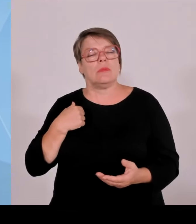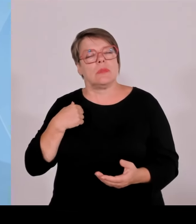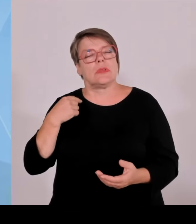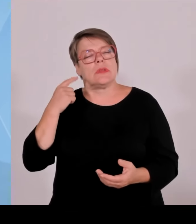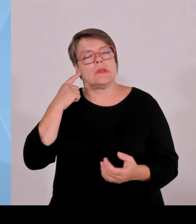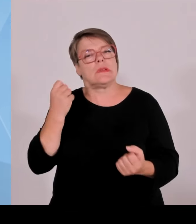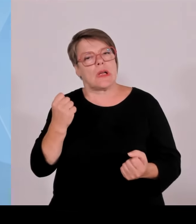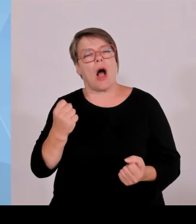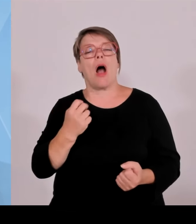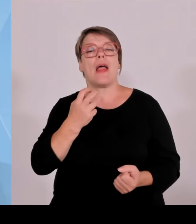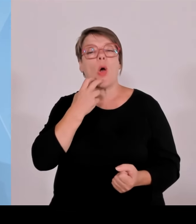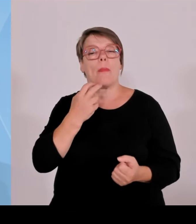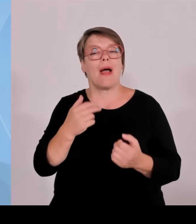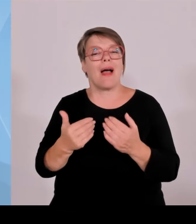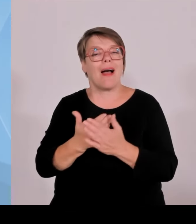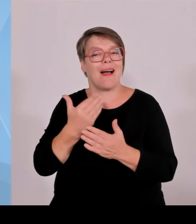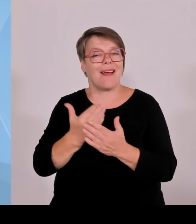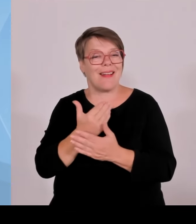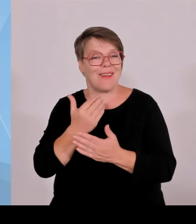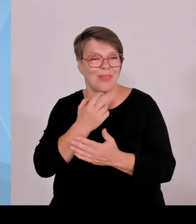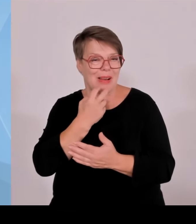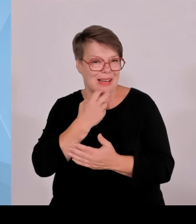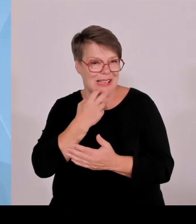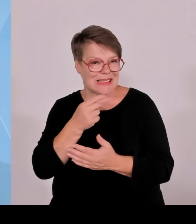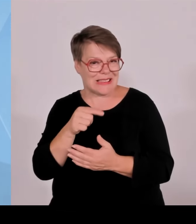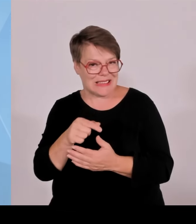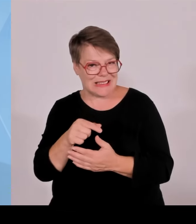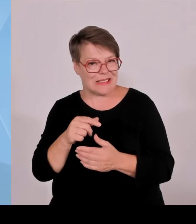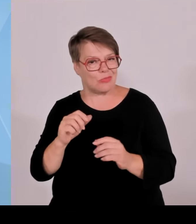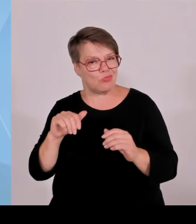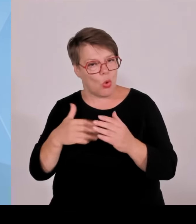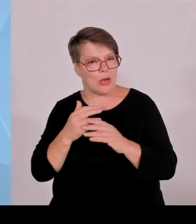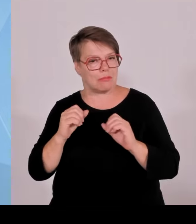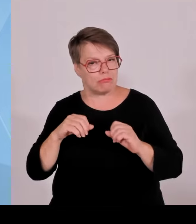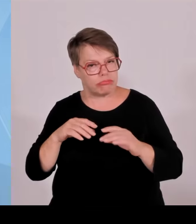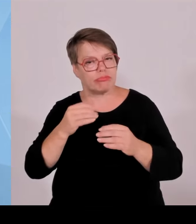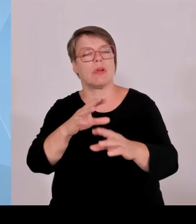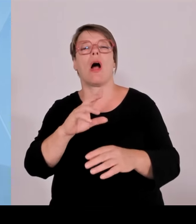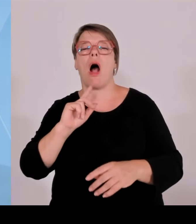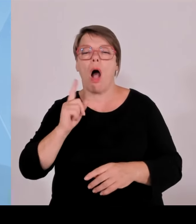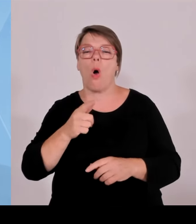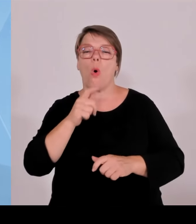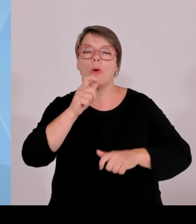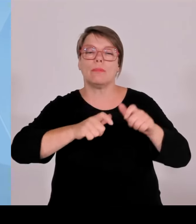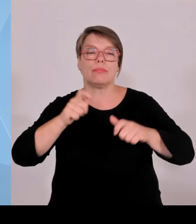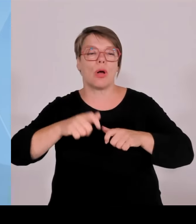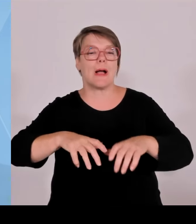kontrovers diskutiert werden, weil die Bürger auf die Gemeinderäte, auf den Bürgermeister zukommen und sagen Bitte macht das woanders, aber bitte